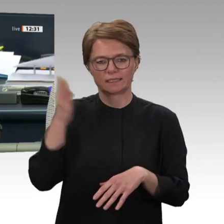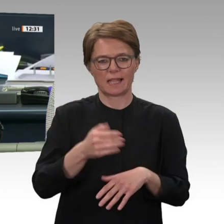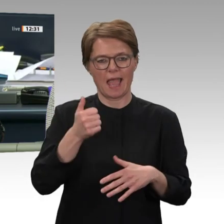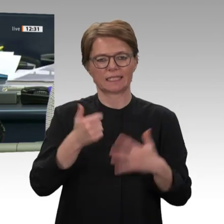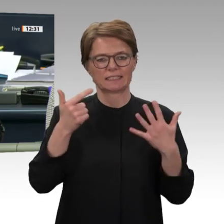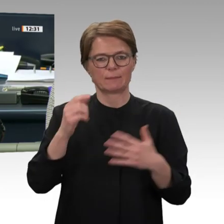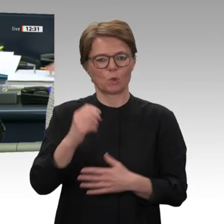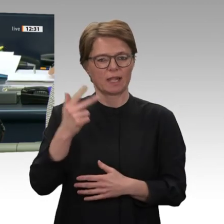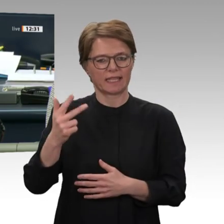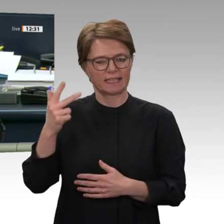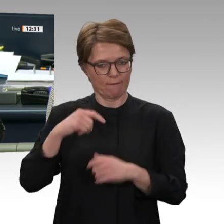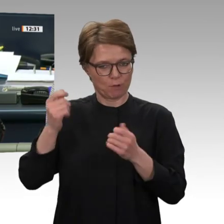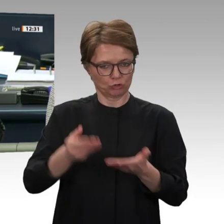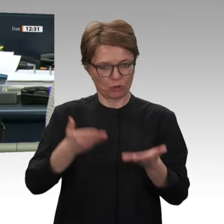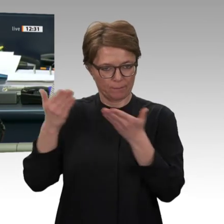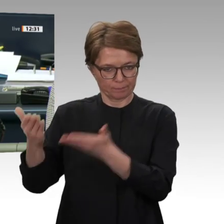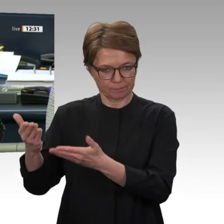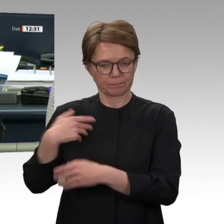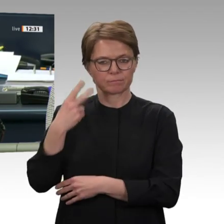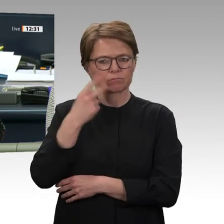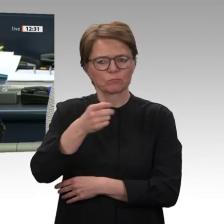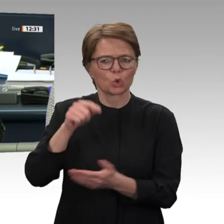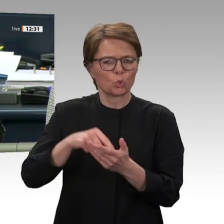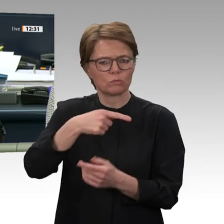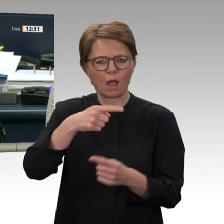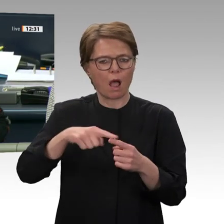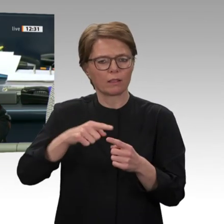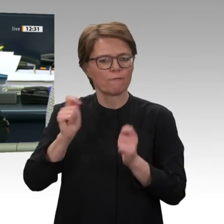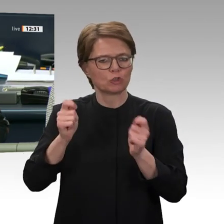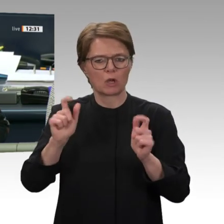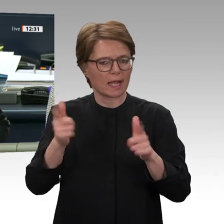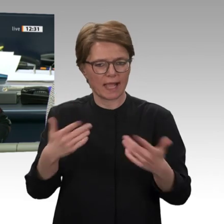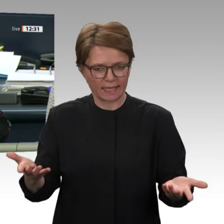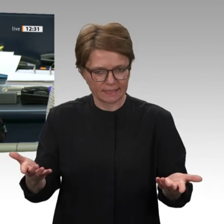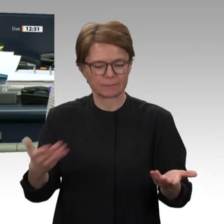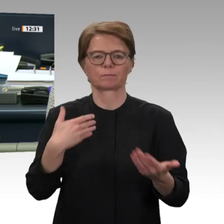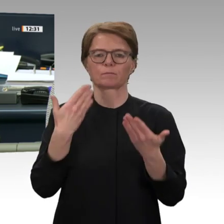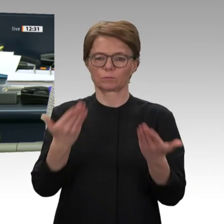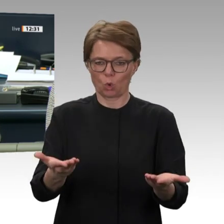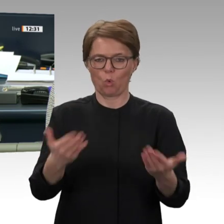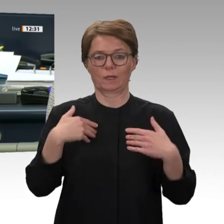Tagesordnungspunkt 9 b. Abstimmung über den Antrag der Fraktionen der CDU/CSU und